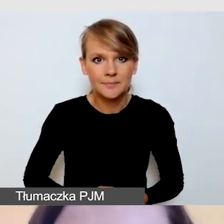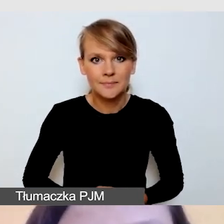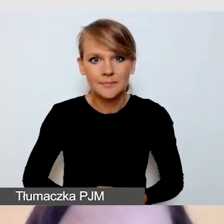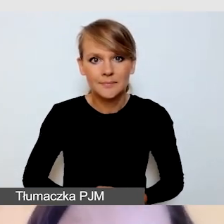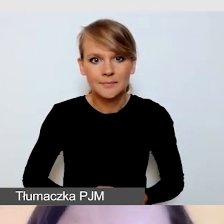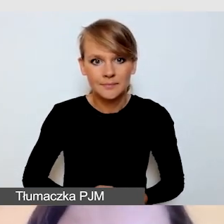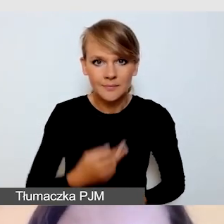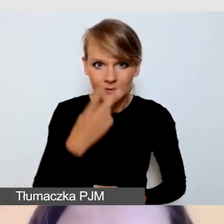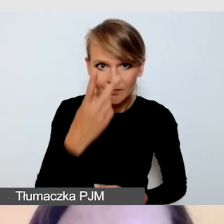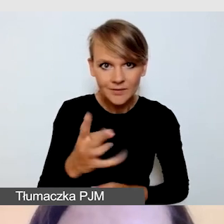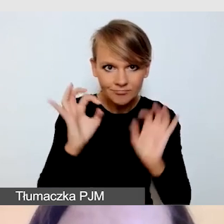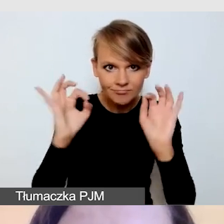Czy prezentacja jest widoczna?